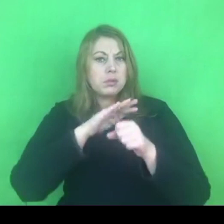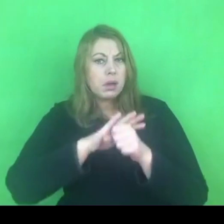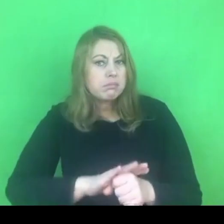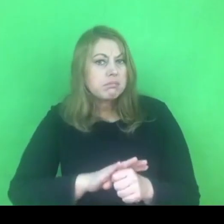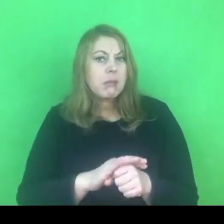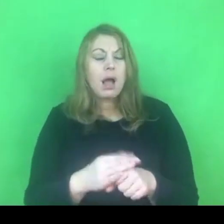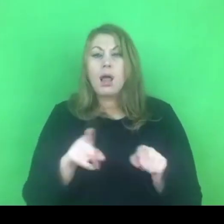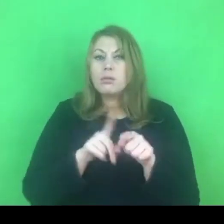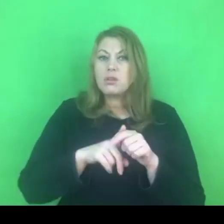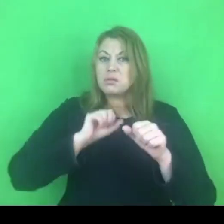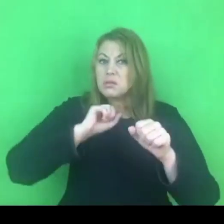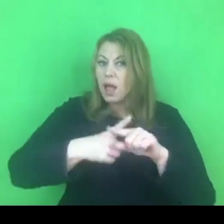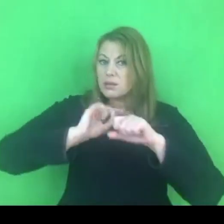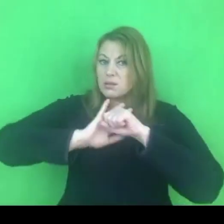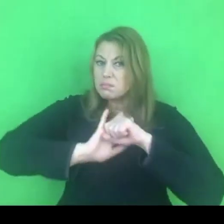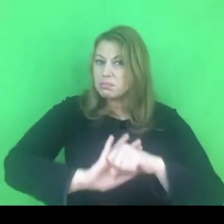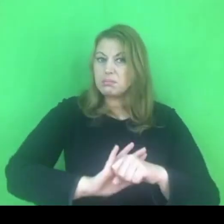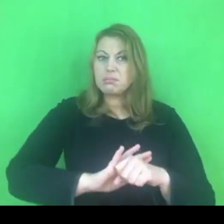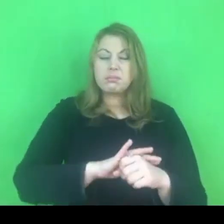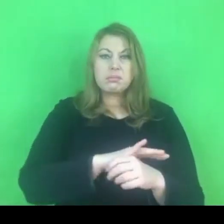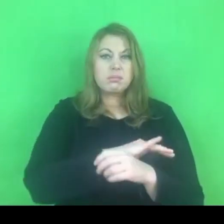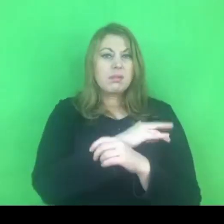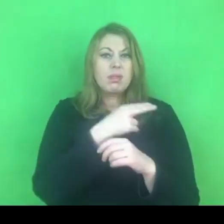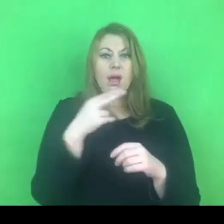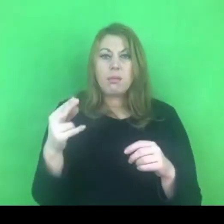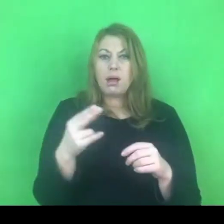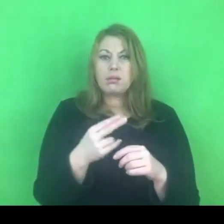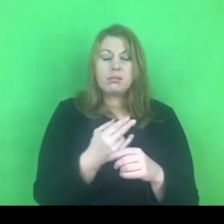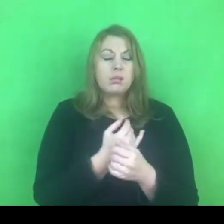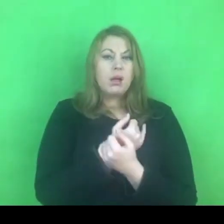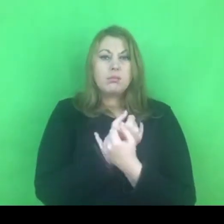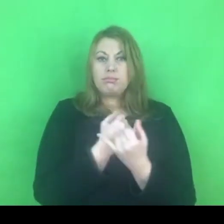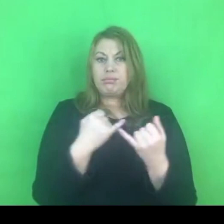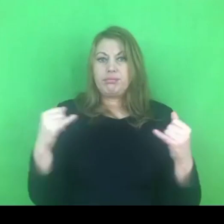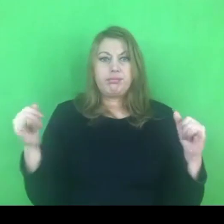W związku z tym pewnie jest to temat, który jest nieustającym wyzwaniem.